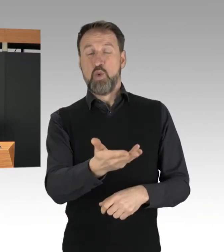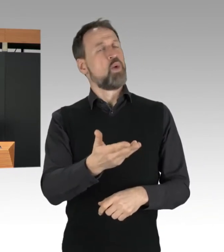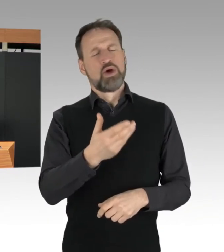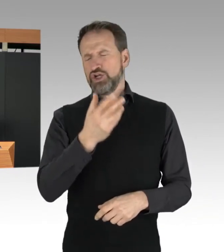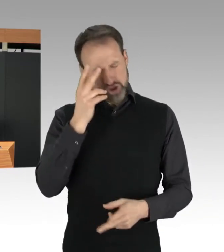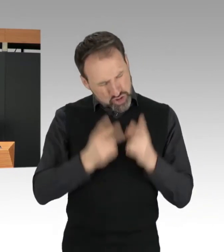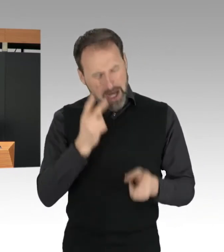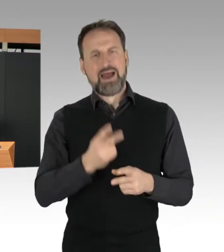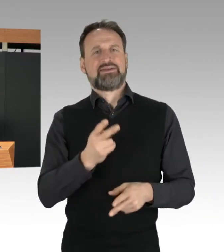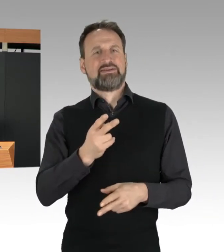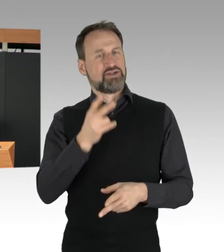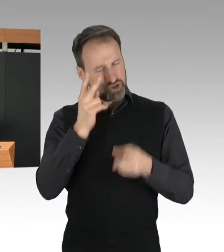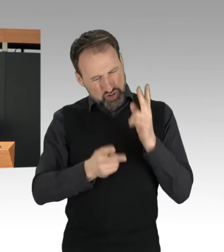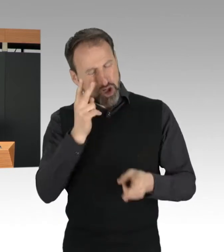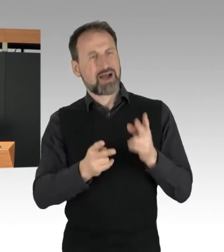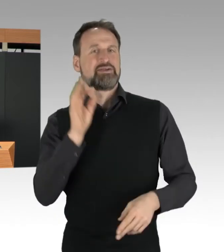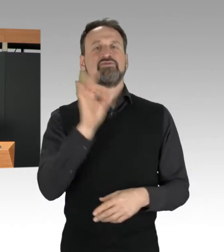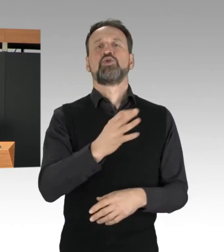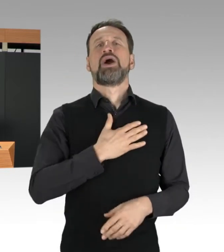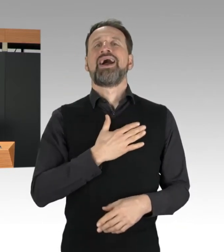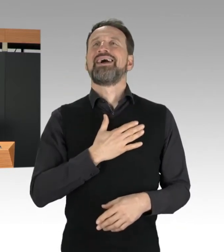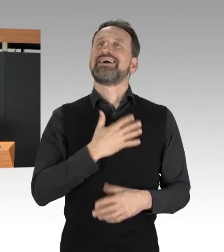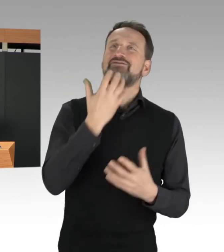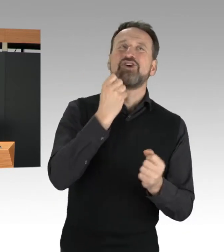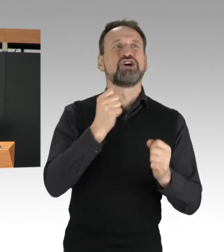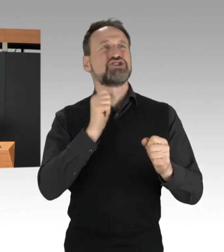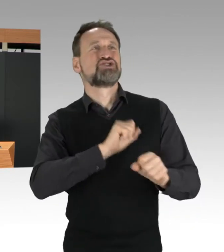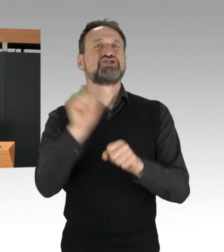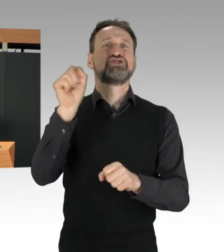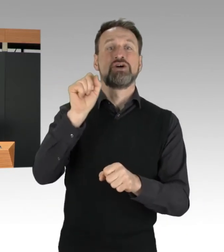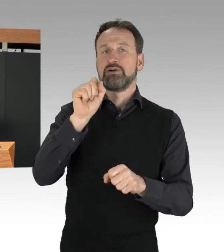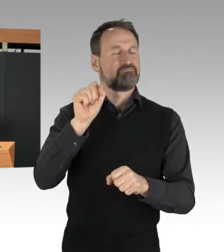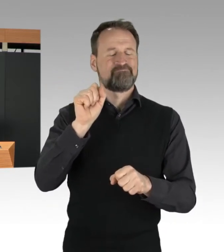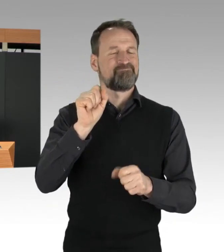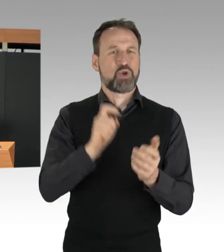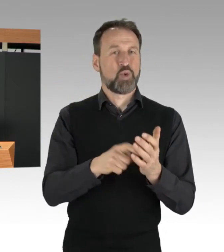denn die Berlinerinnen und Berliner akzeptieren es nicht.